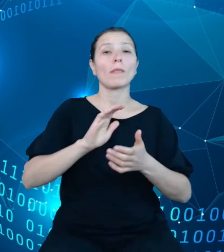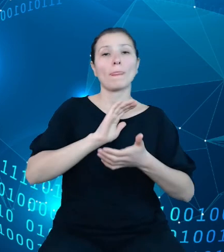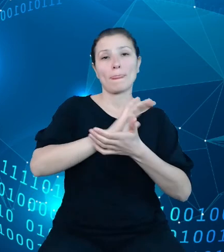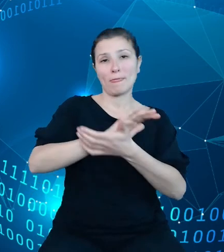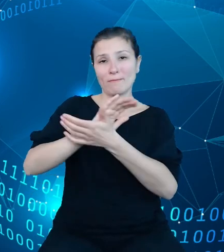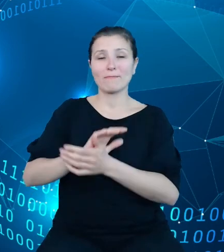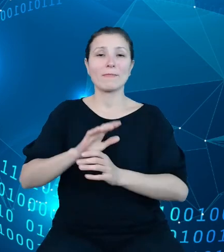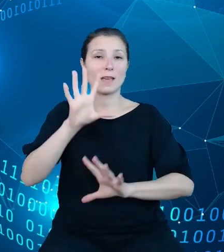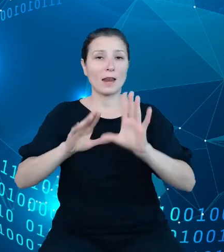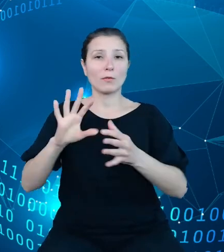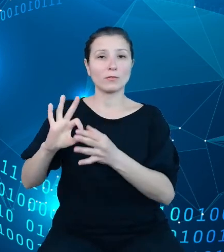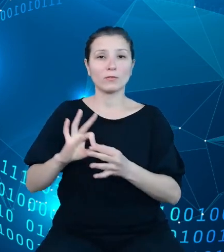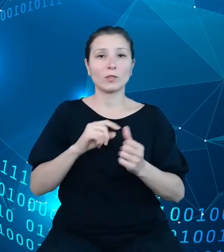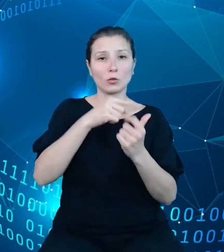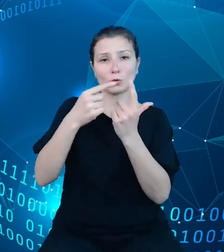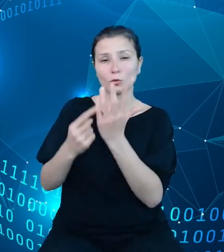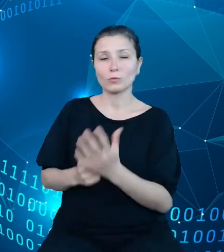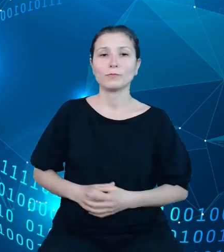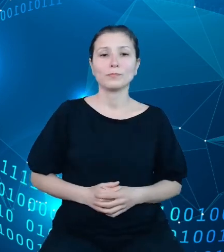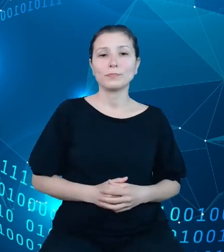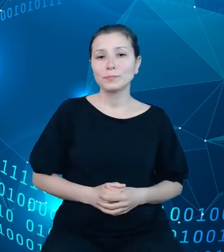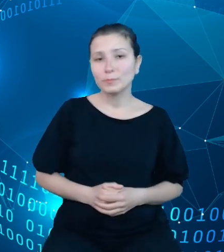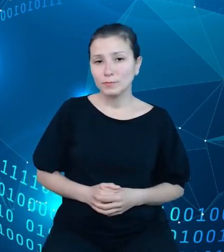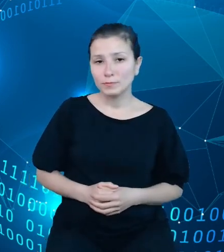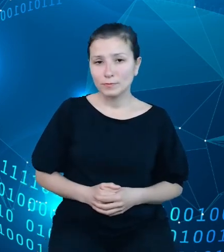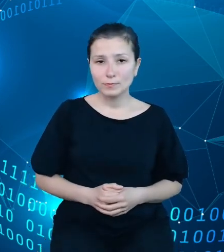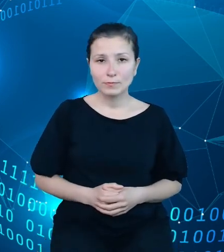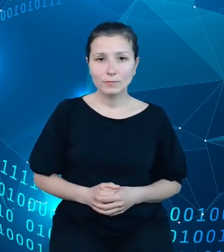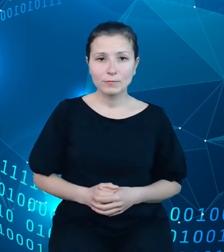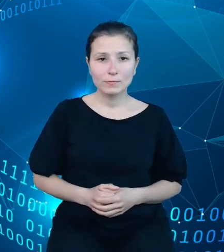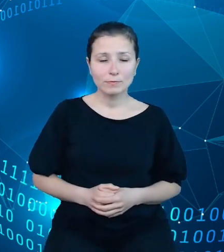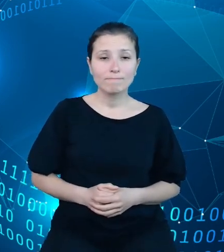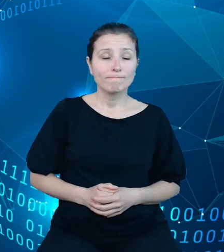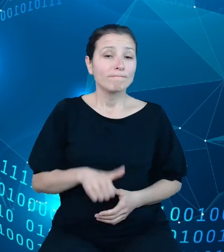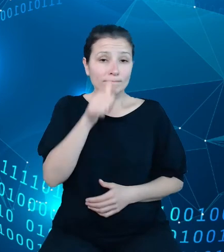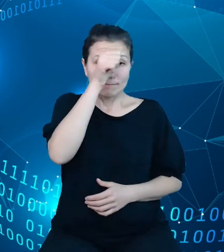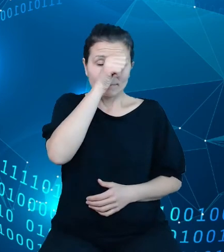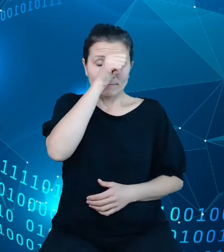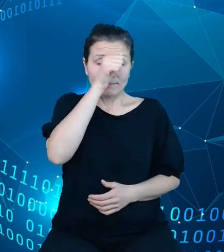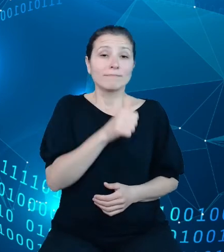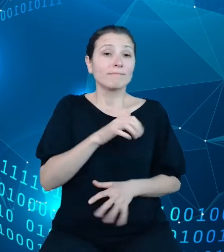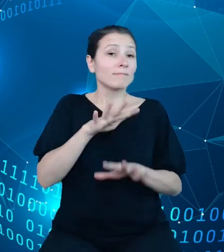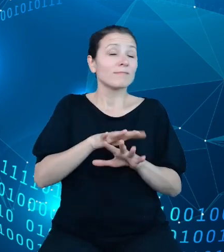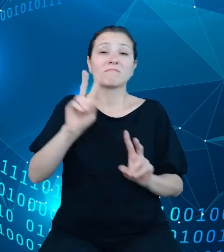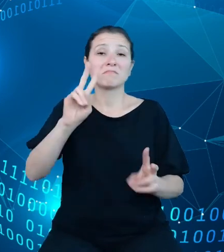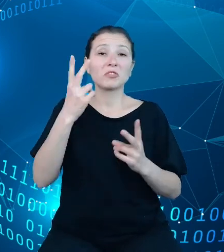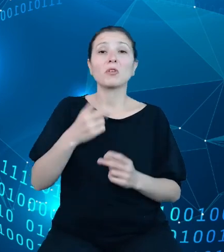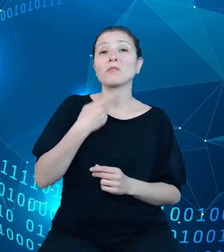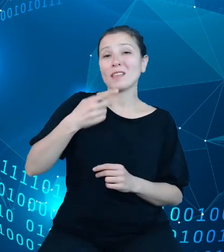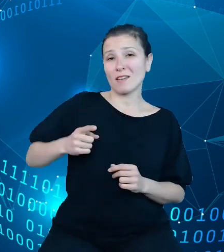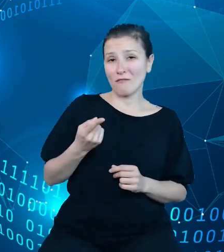Nazwa naszego systemu pochodzi z języka francuskiego, gdzie 'trezor' oznacza po